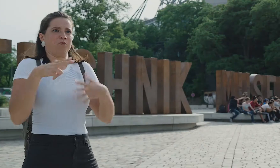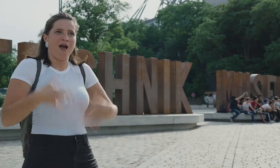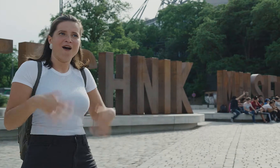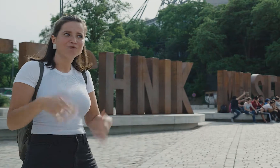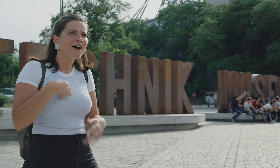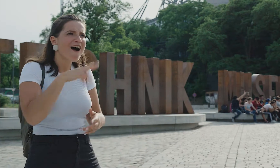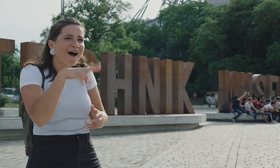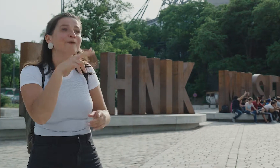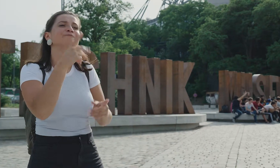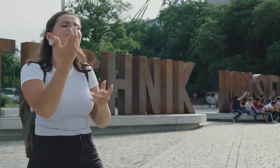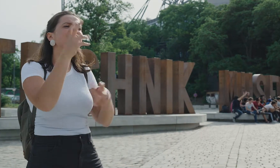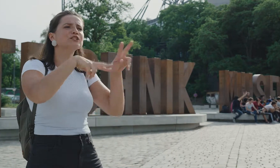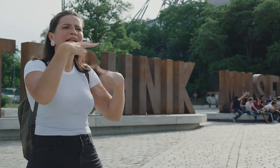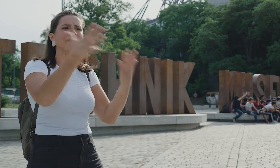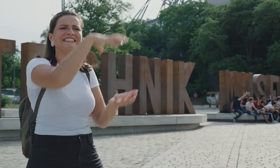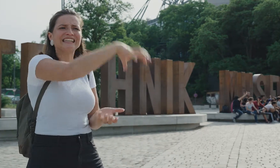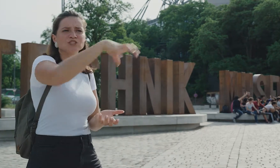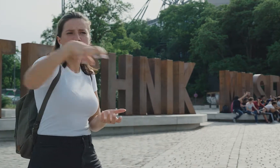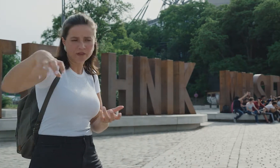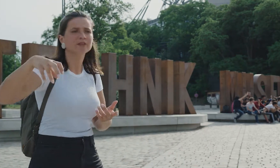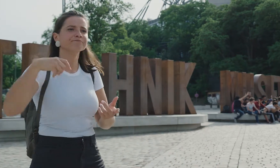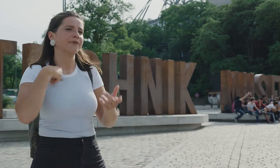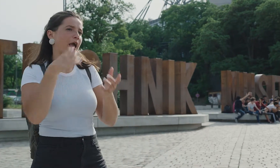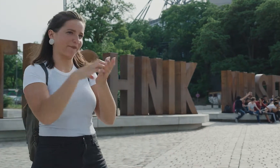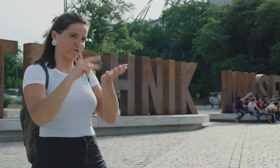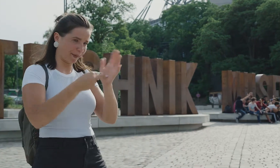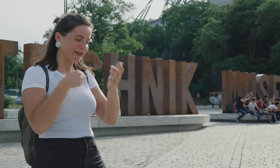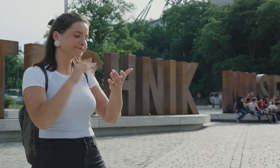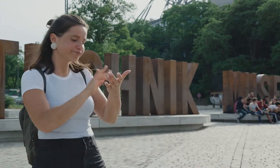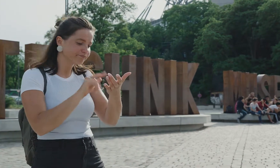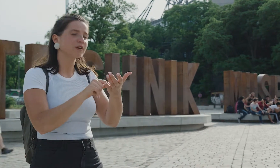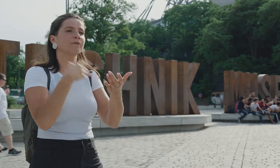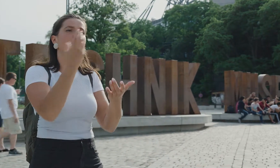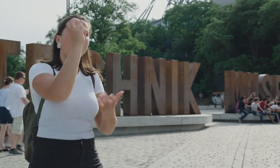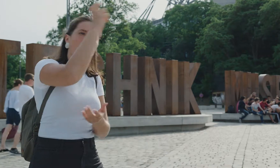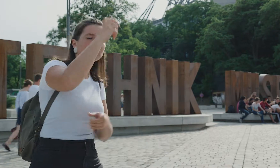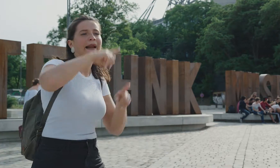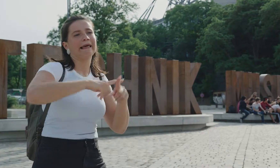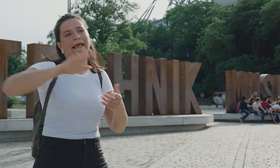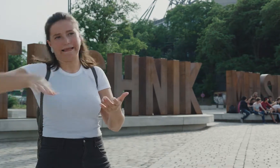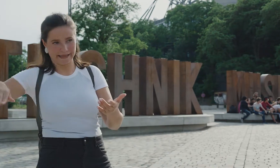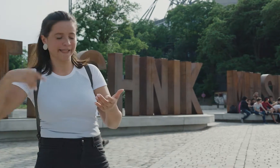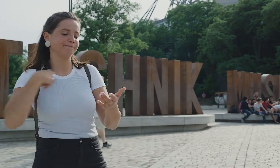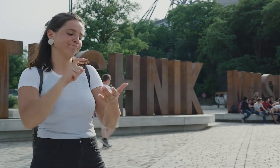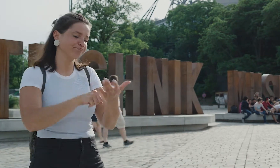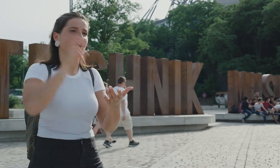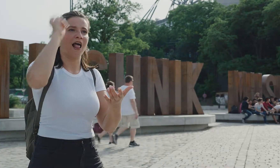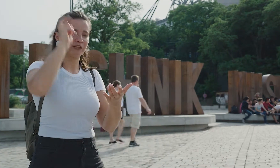Wow! Also es gibt da verschiedene Stationen, man kann in der App zwischen der Erwachsenen- und Kinderführung auswählen, ich hab mich für die Erwachsene entschieden.